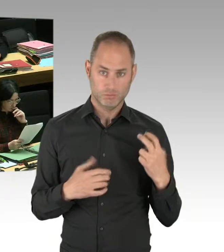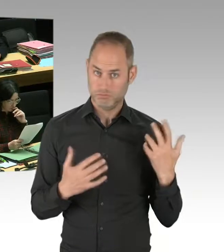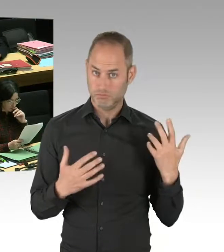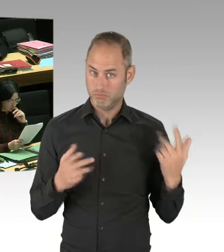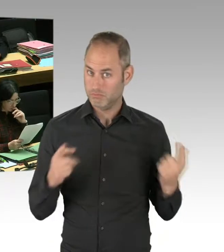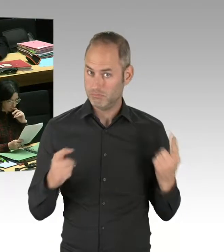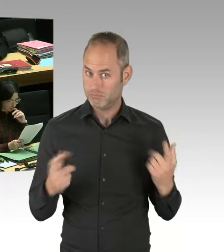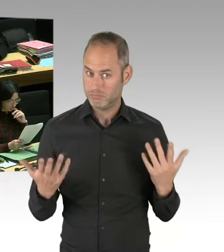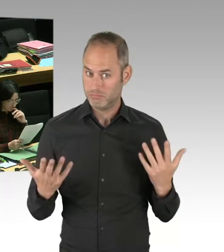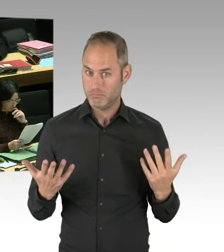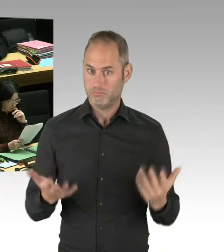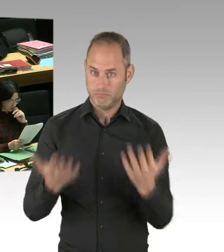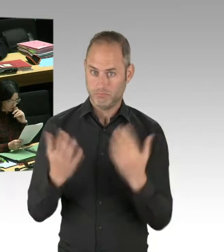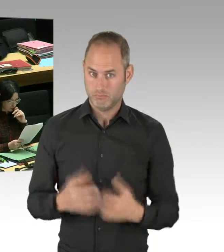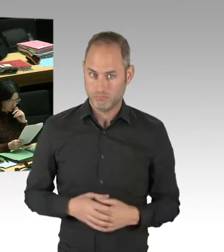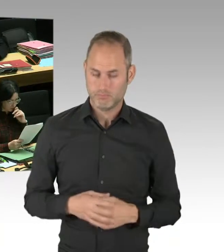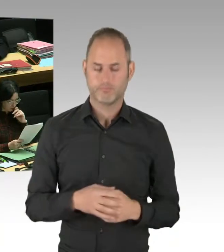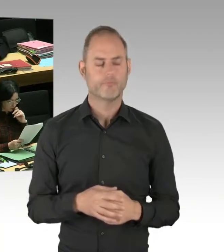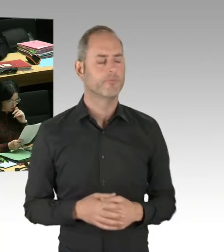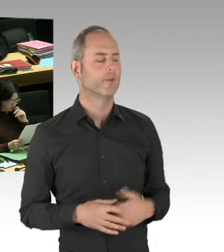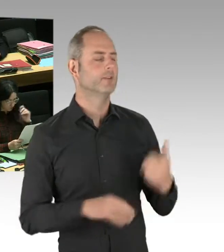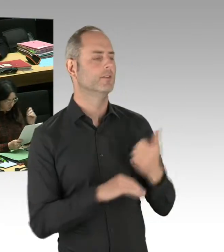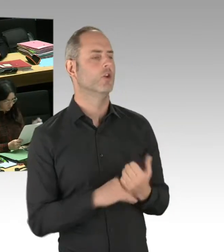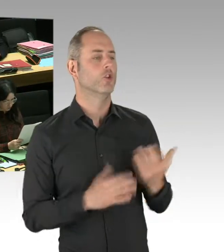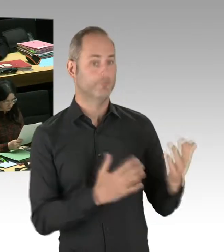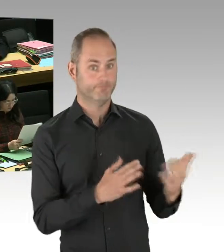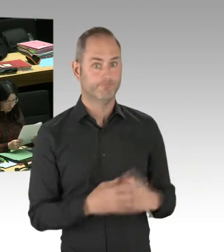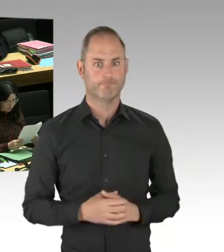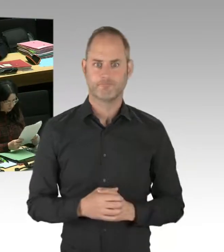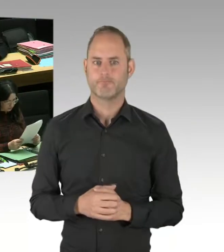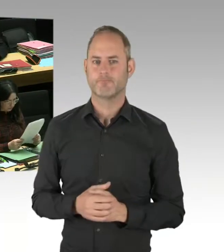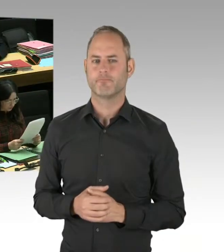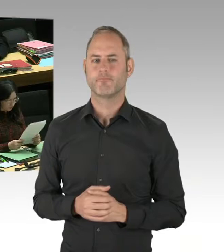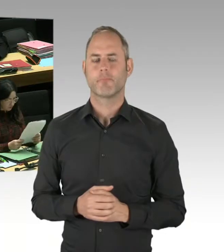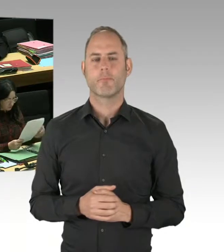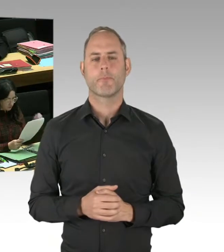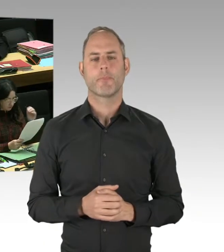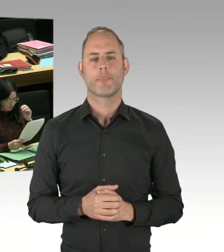also, Sie haben da eine politische Agenda und versuchen das hier in Frageform immer wieder zum Thema zu machen.